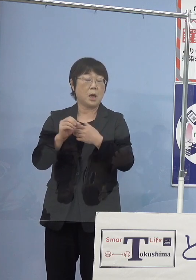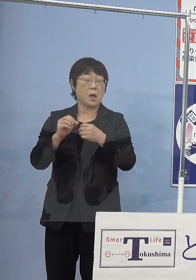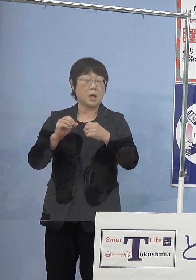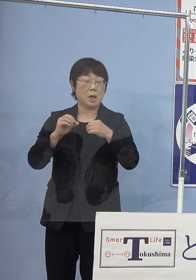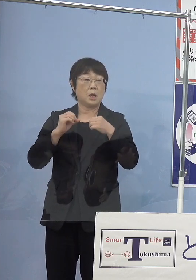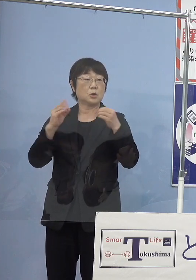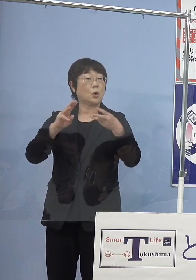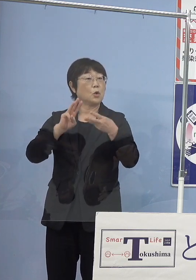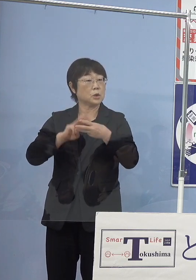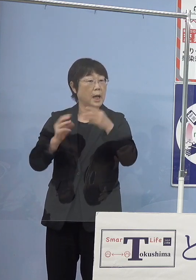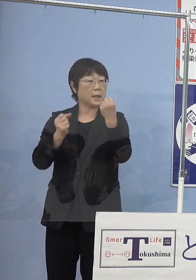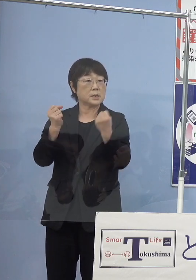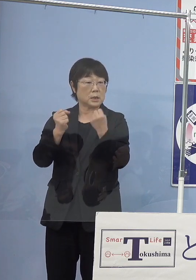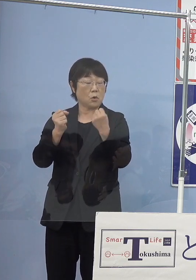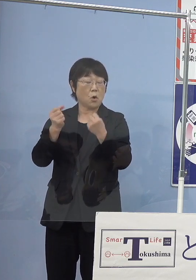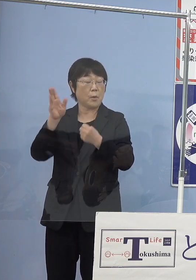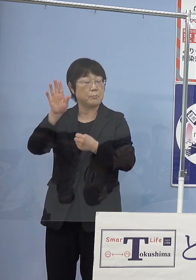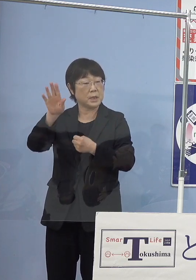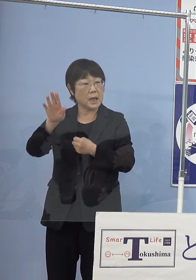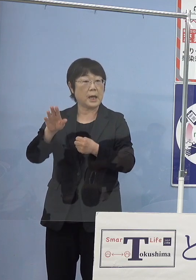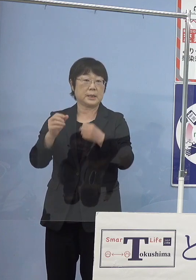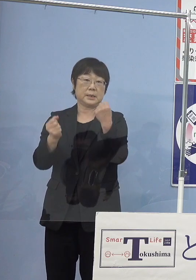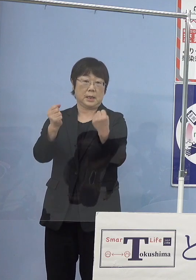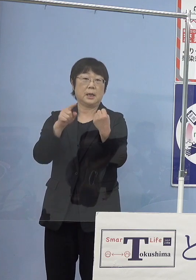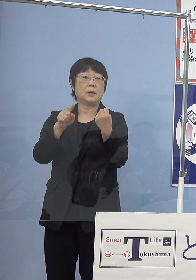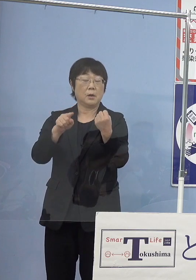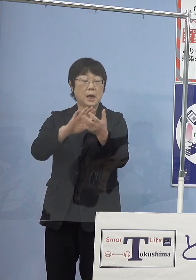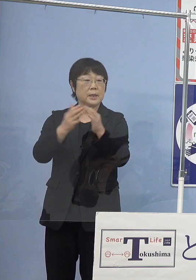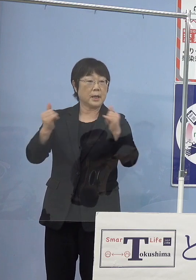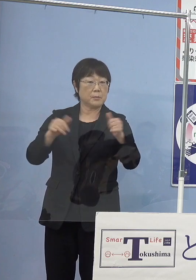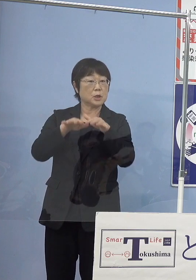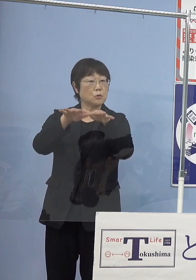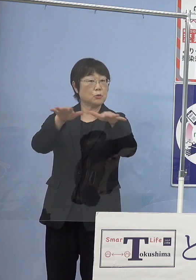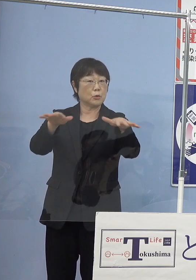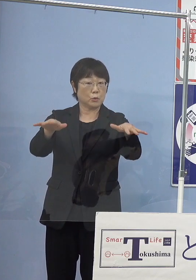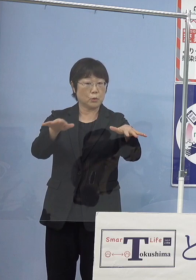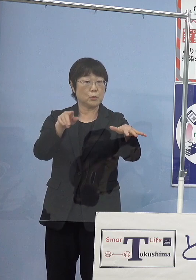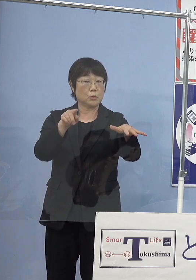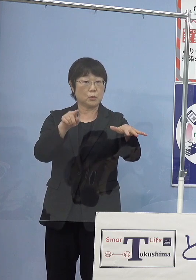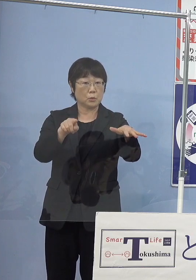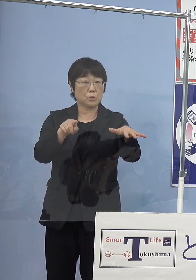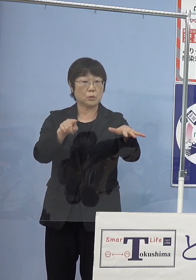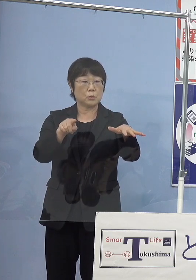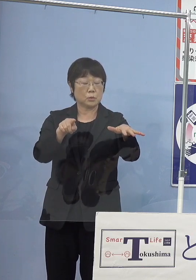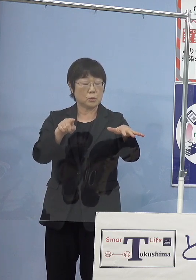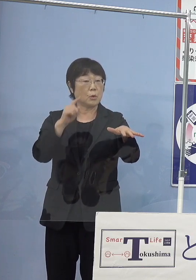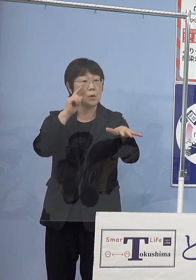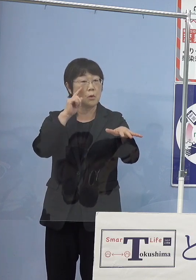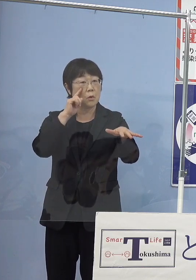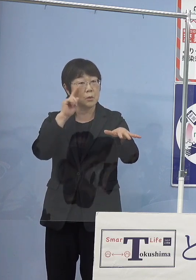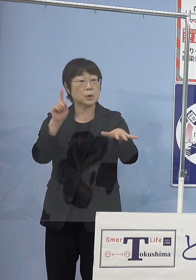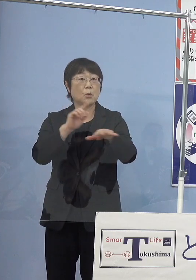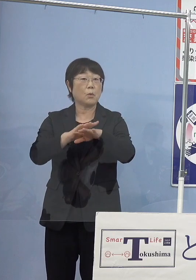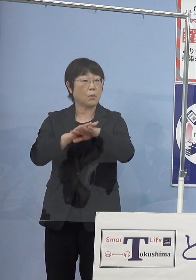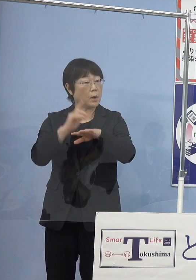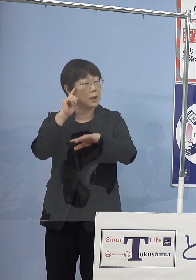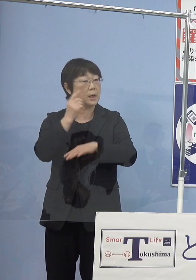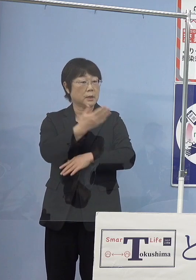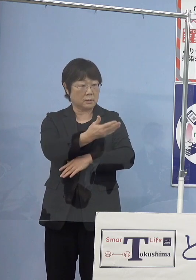水素燃料の自動車を 県民の皆さんに普及していく試みとしては どのようなことを考えているのか ということを聞きたくて